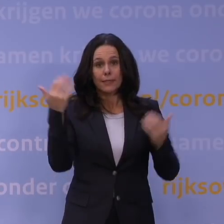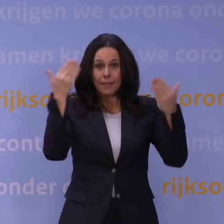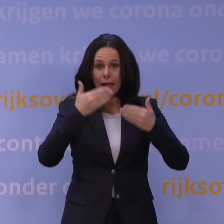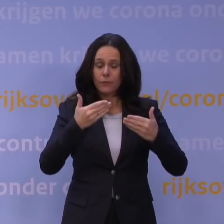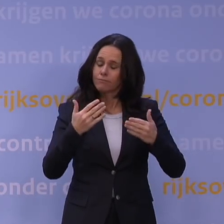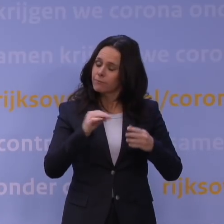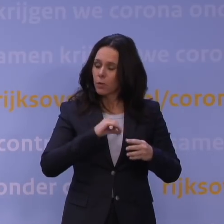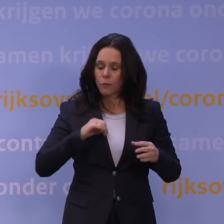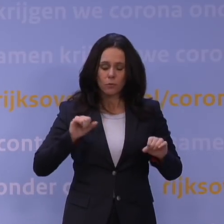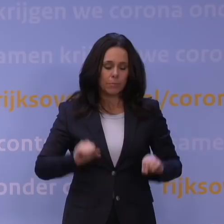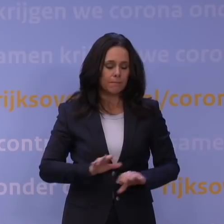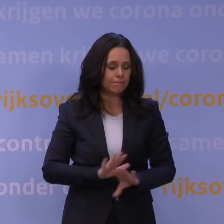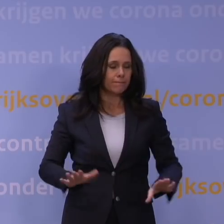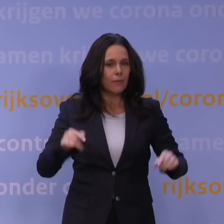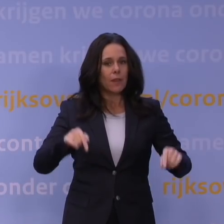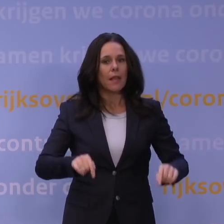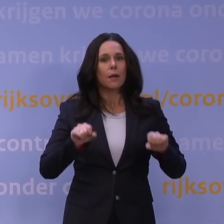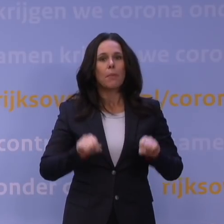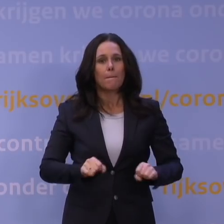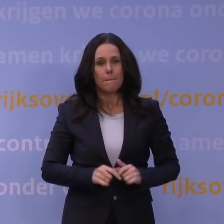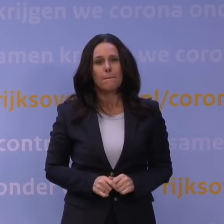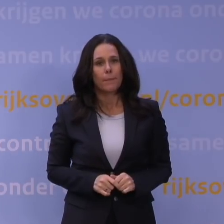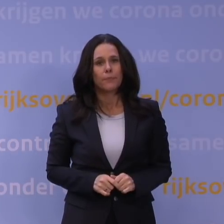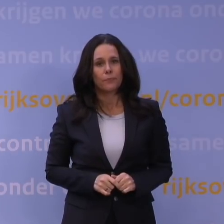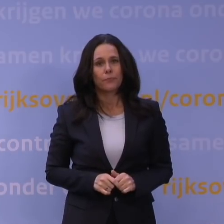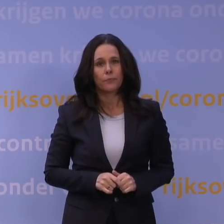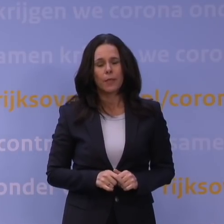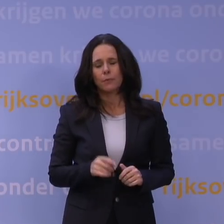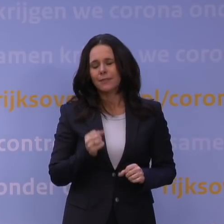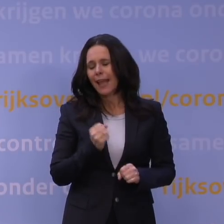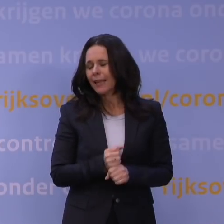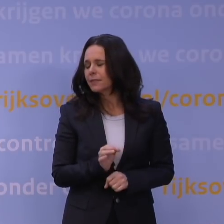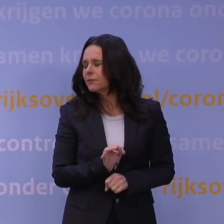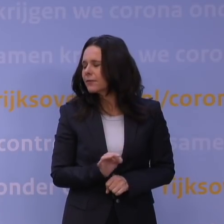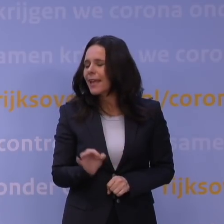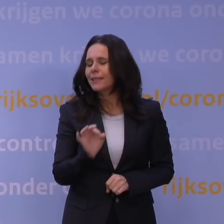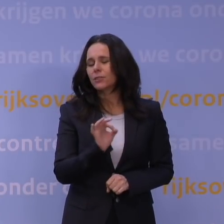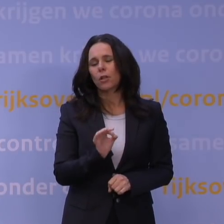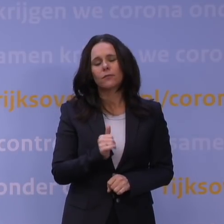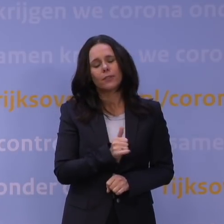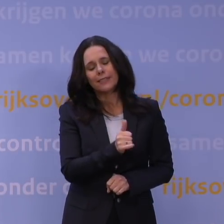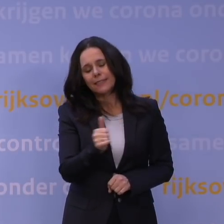en vandaag de besluitvorming hebben gehad. Maar ik vind het echt verschrikkelijk. Het is verschrikkelijk voor het hele land, voor 17 miljoen mensen,